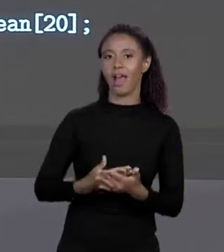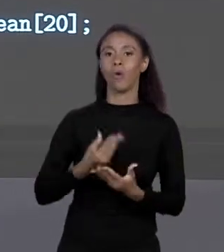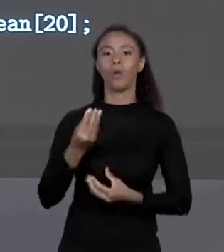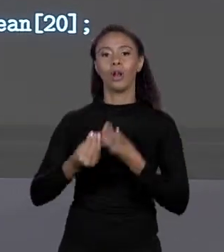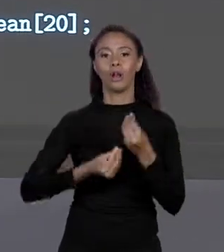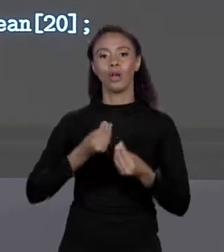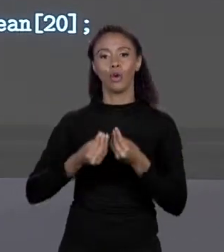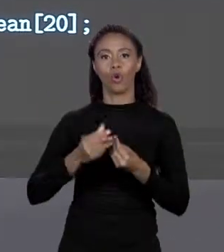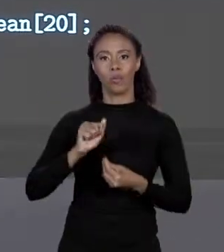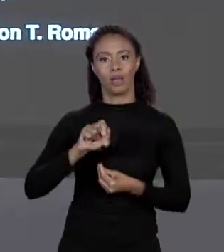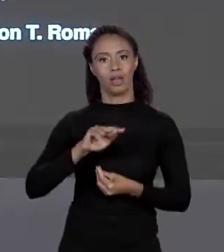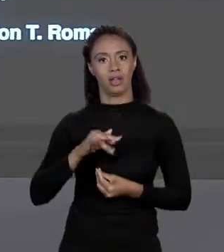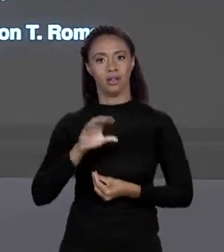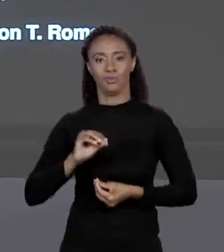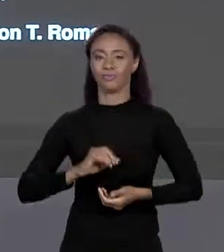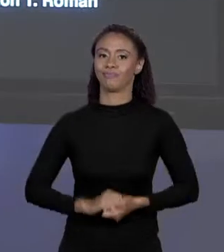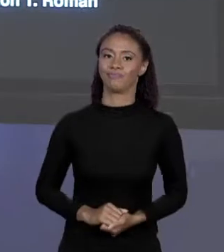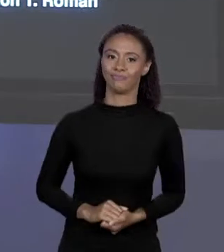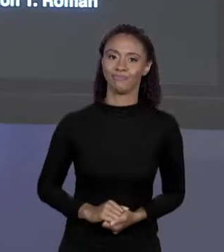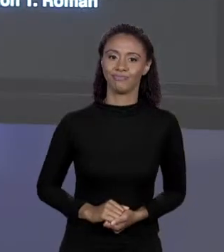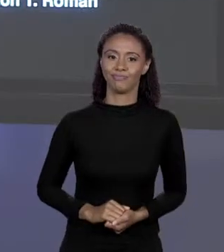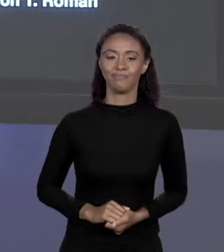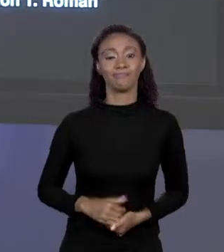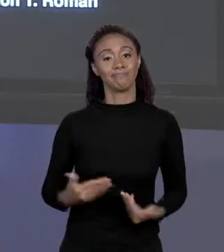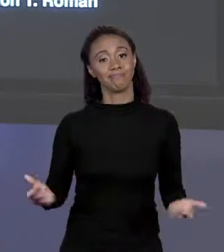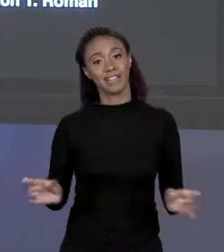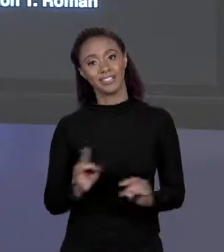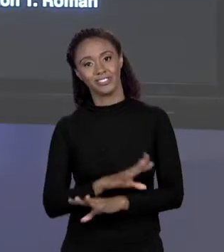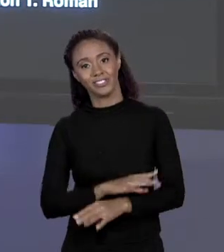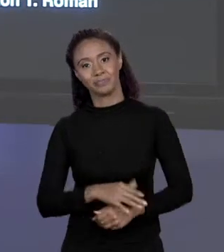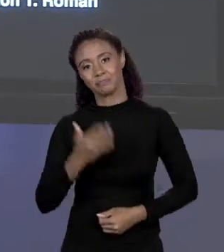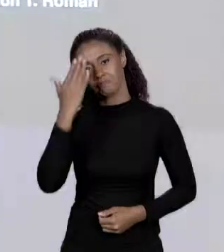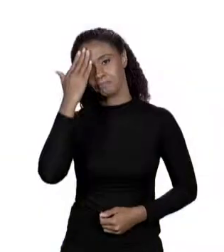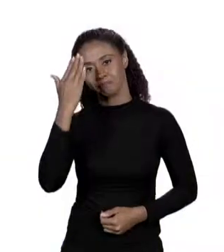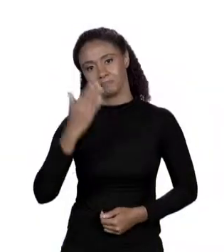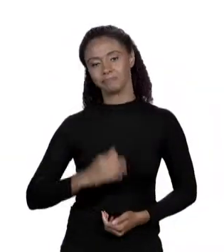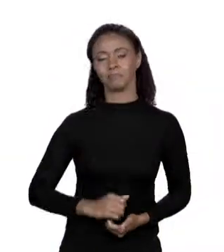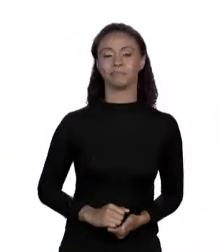MAIS COM ARRANJO. É ISSO, OBRIGADO.